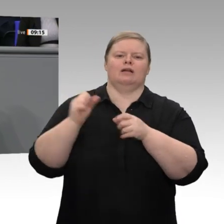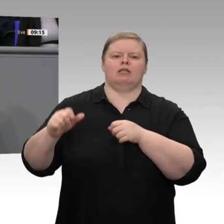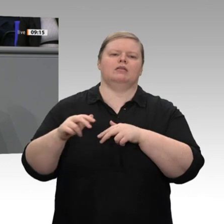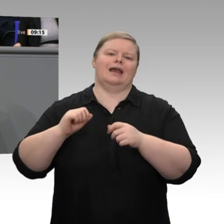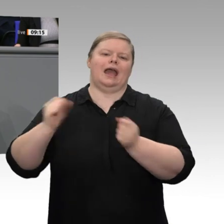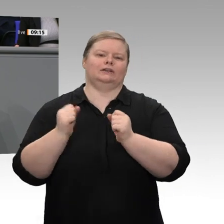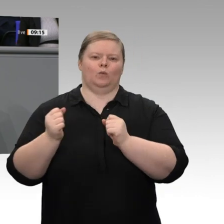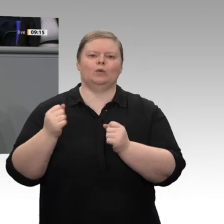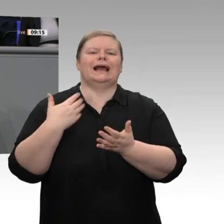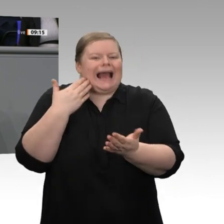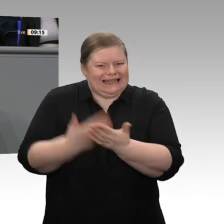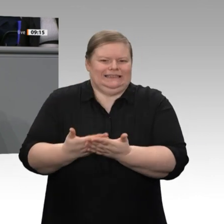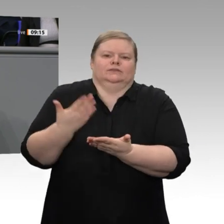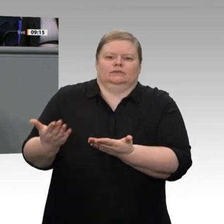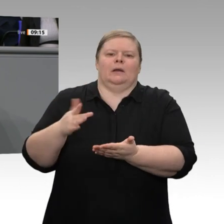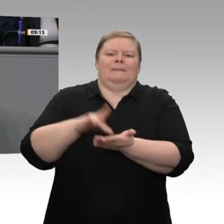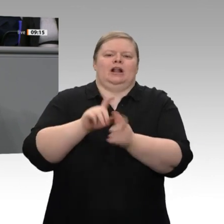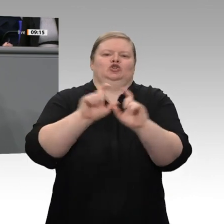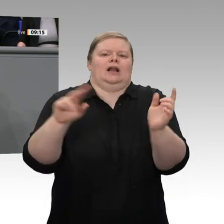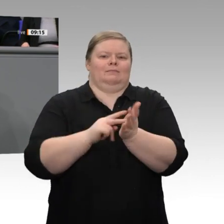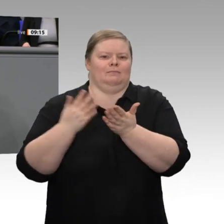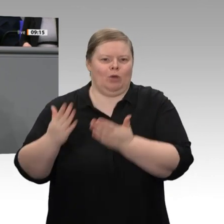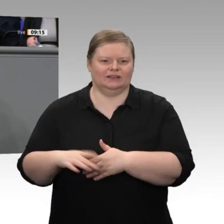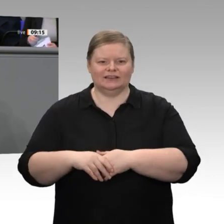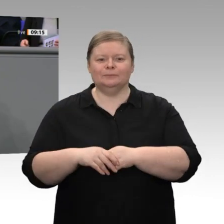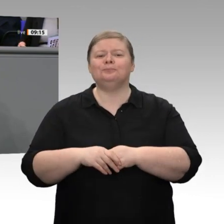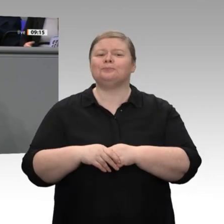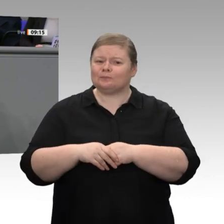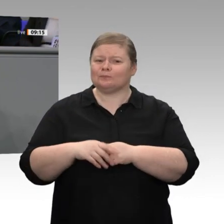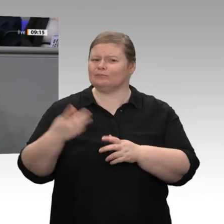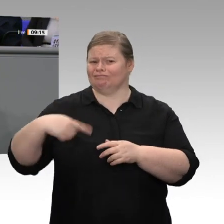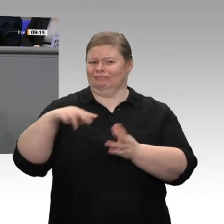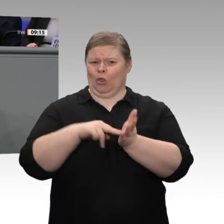gemeinsam verteidigen. Ich habe festgestellt, dass die Akzeptanz wirtschaftlichen Erfolges,